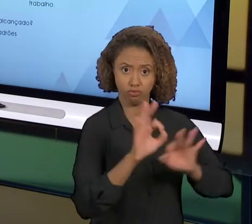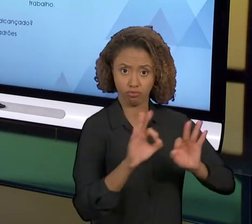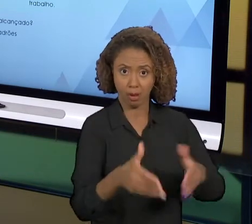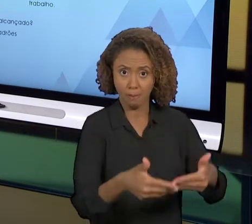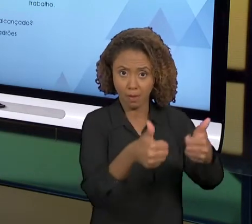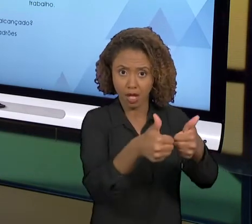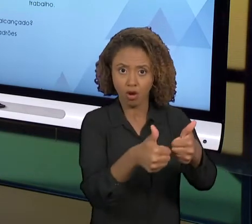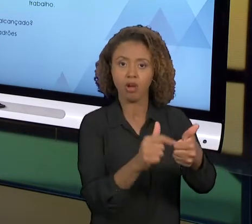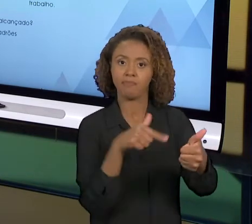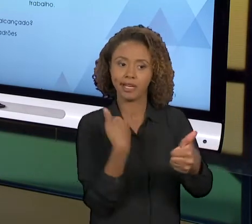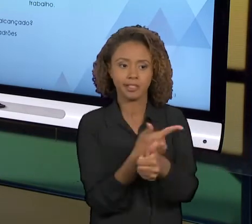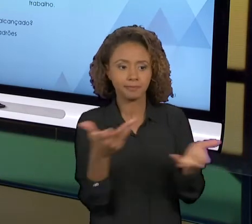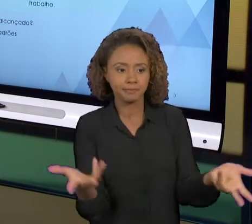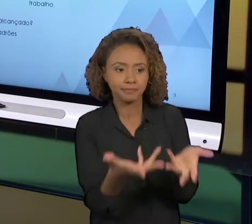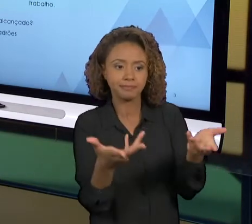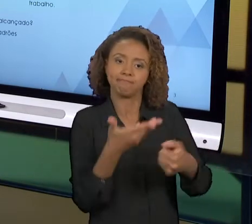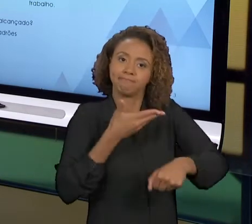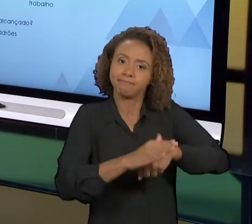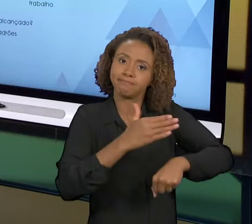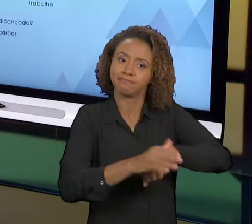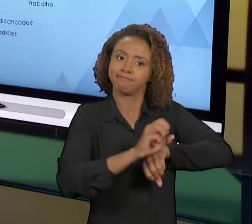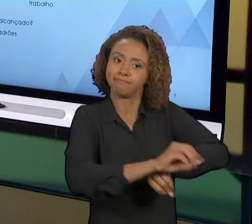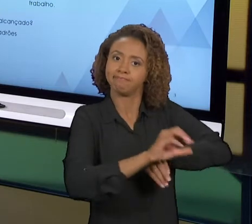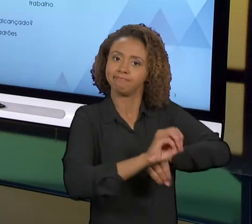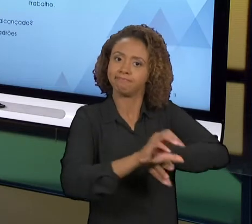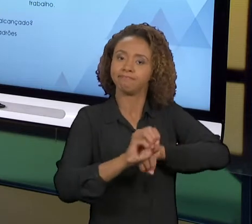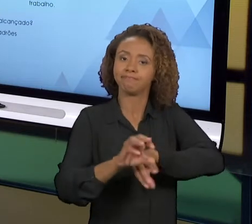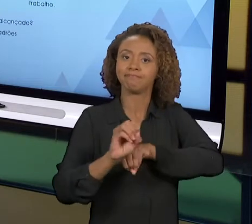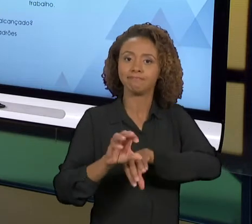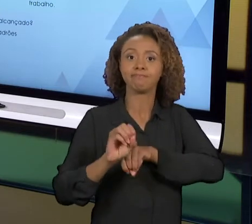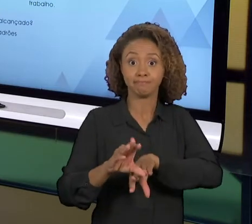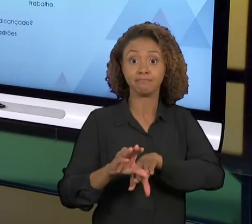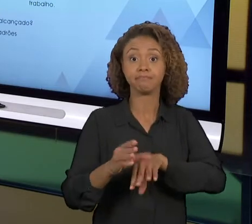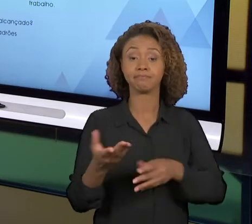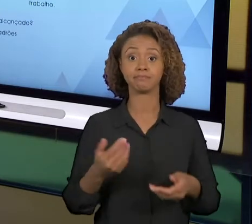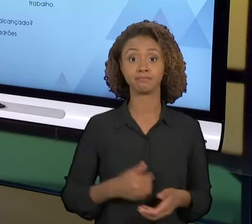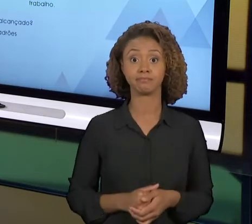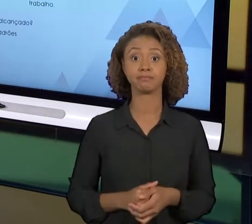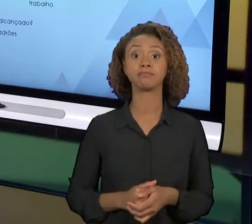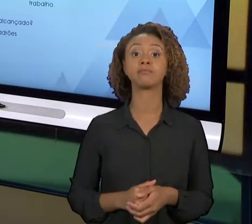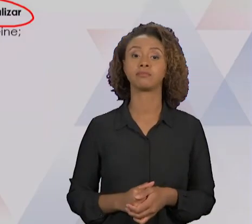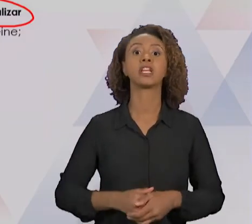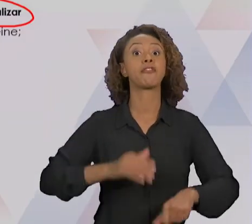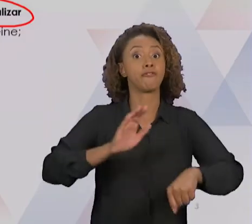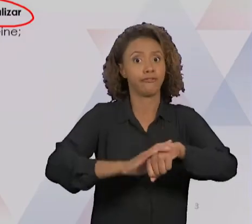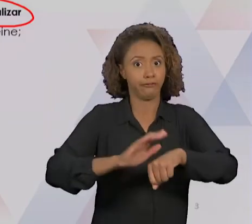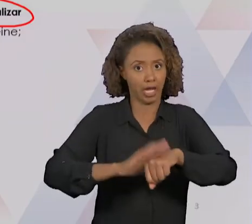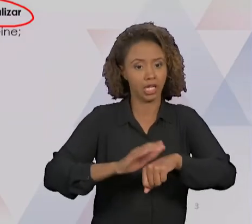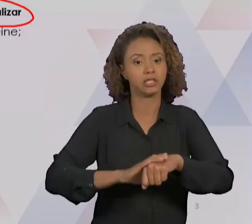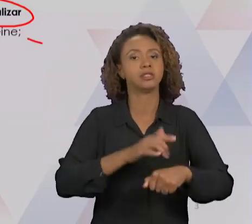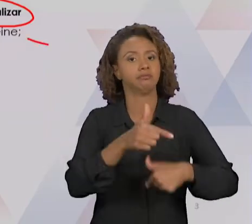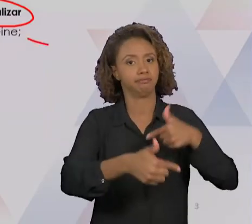ESSE PROCESSO MELHORADO, A GENTE VAI EDUCAR E TREINAR. A GENTE VAI EXECUTAR ESSE TRABALHO,